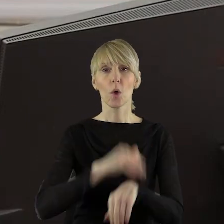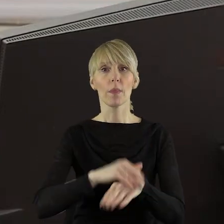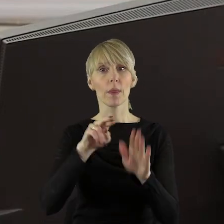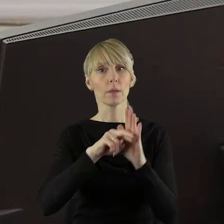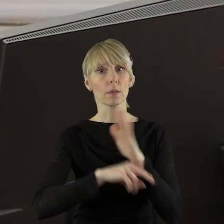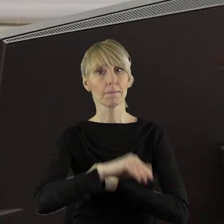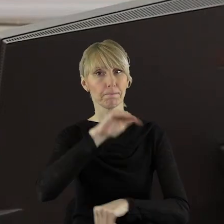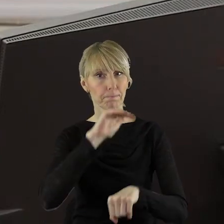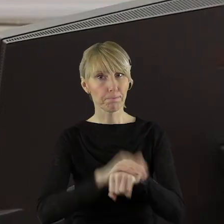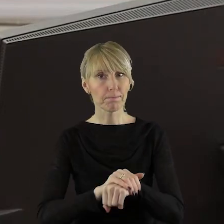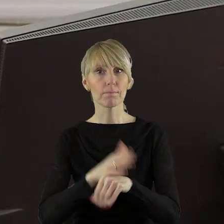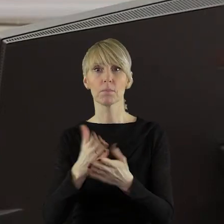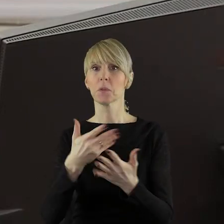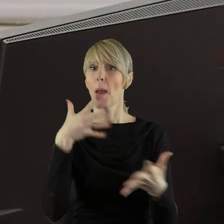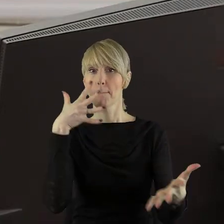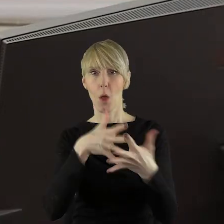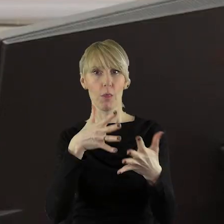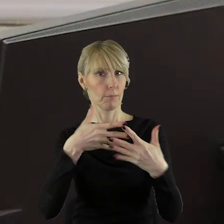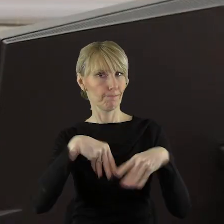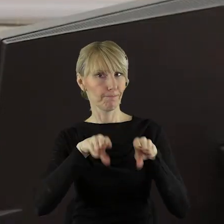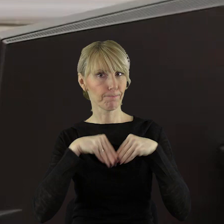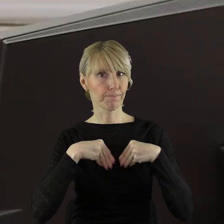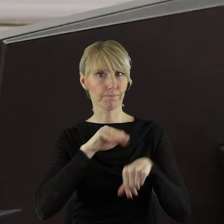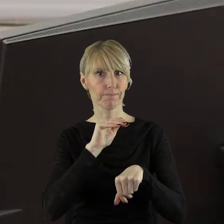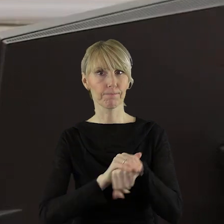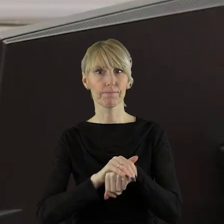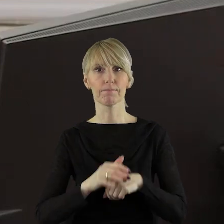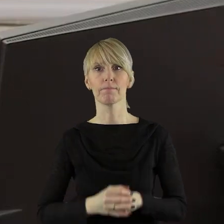regulaminem protokół został przyjęty.